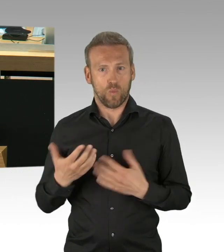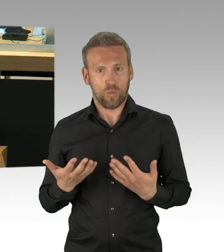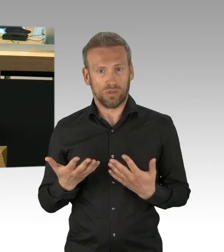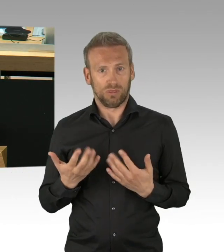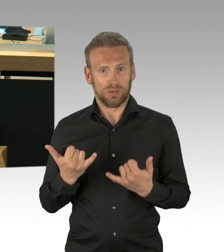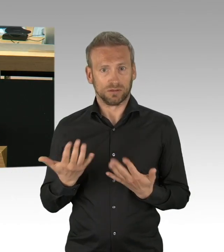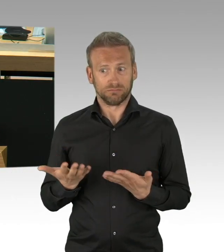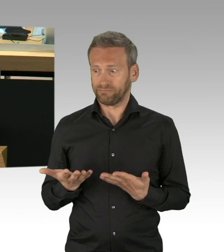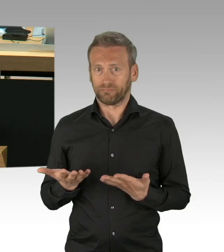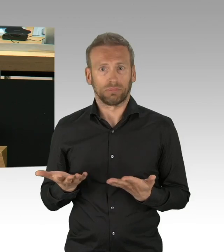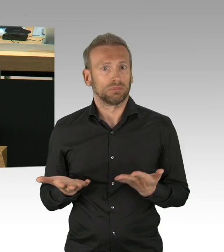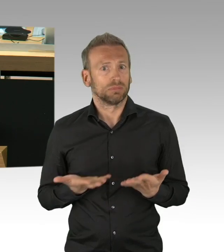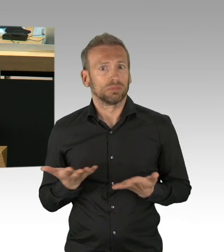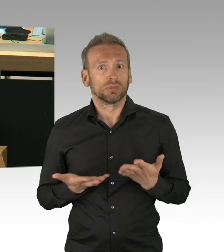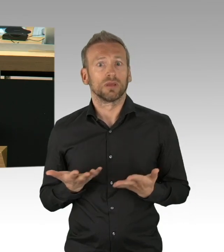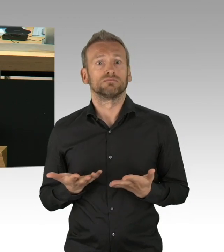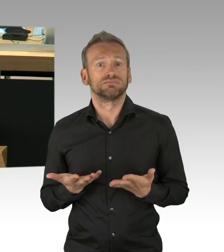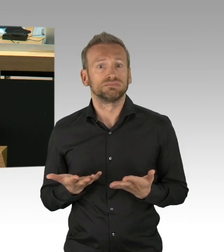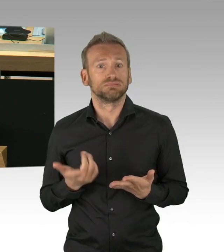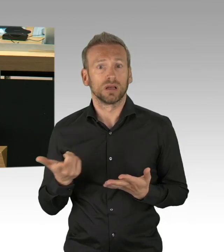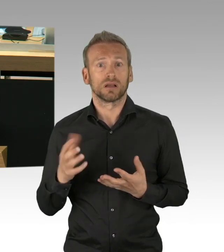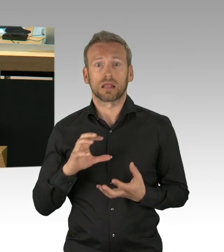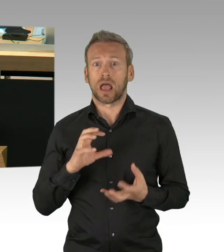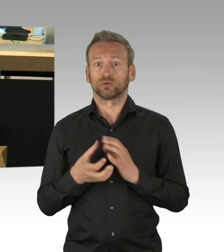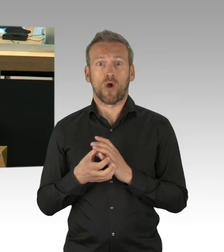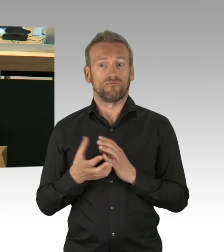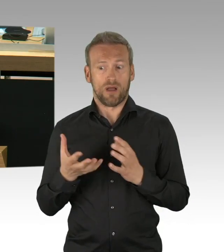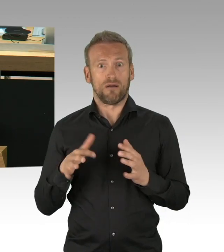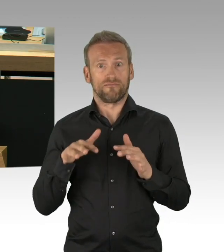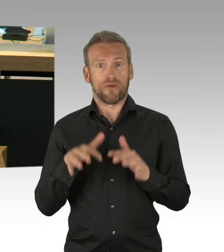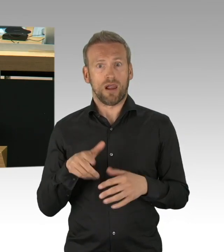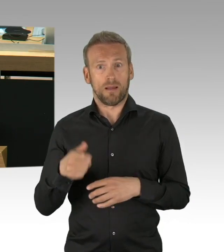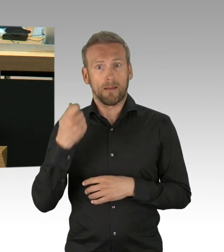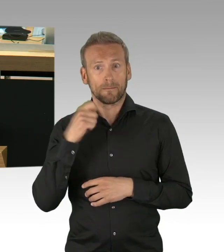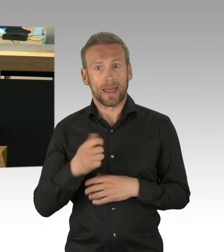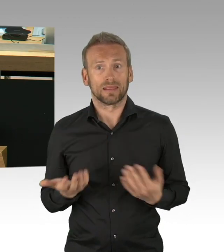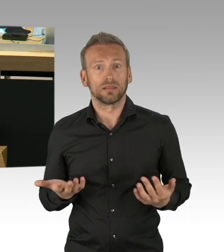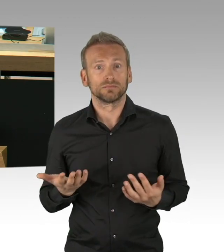die Diskussion über Lebenswertigkeit. Dieses hätte passieren können, hätten wir nicht alle gemeinsam,